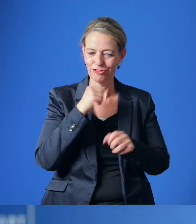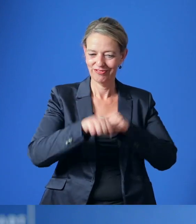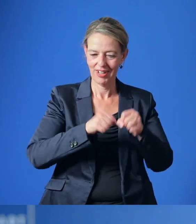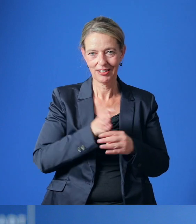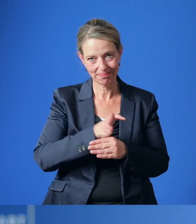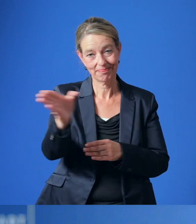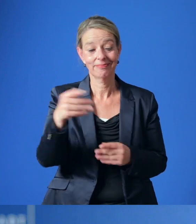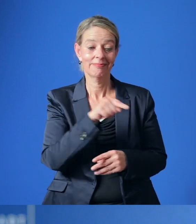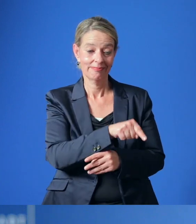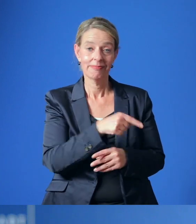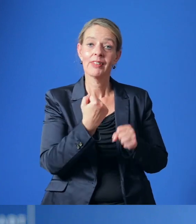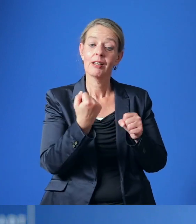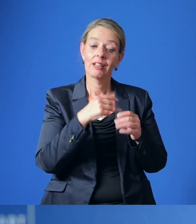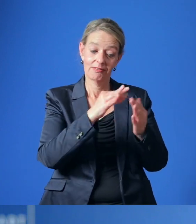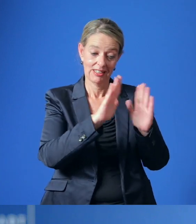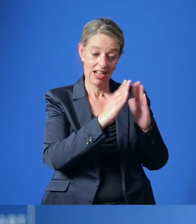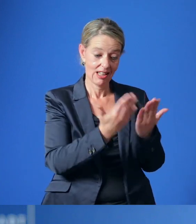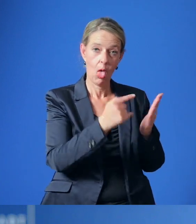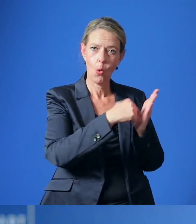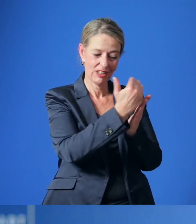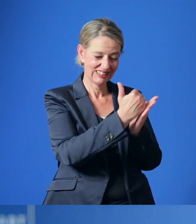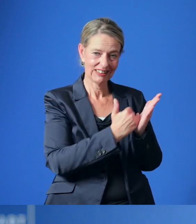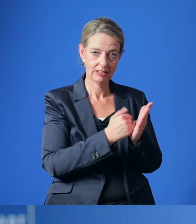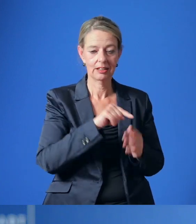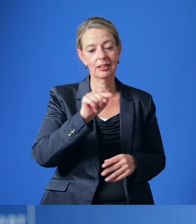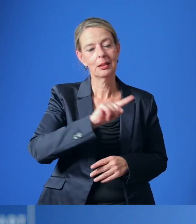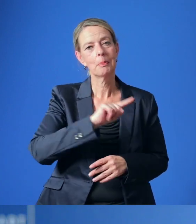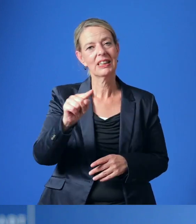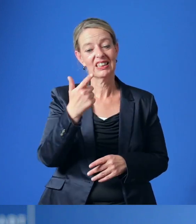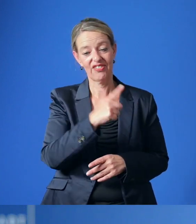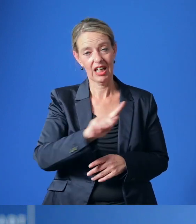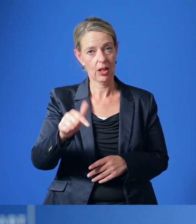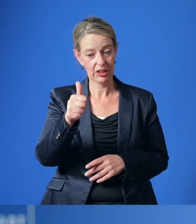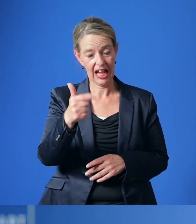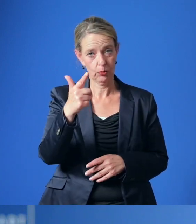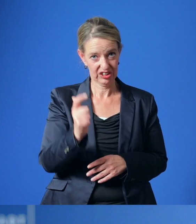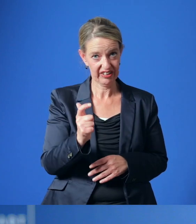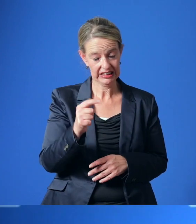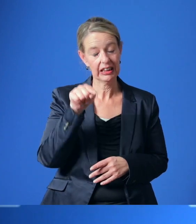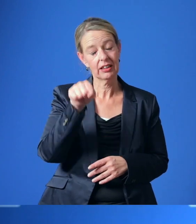Die Erarbeitung des Maßnahmenkatalogs soll bis zum ersten Quartal 2021 erfolgen.